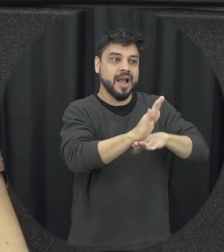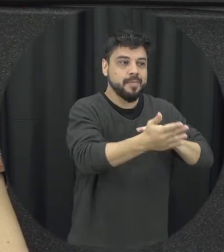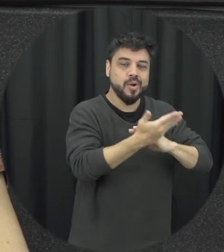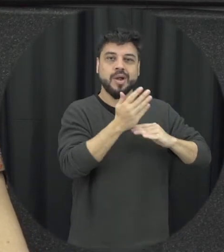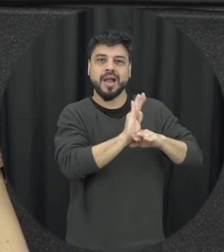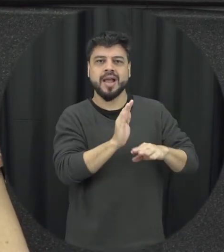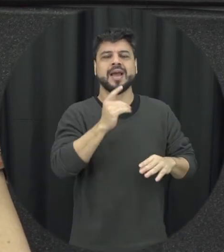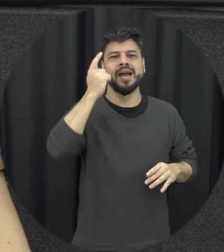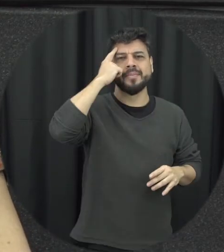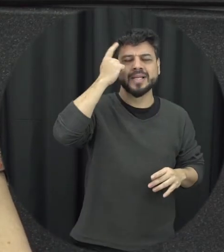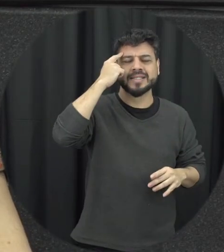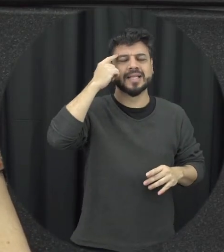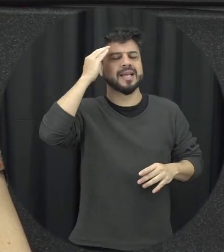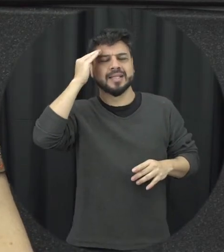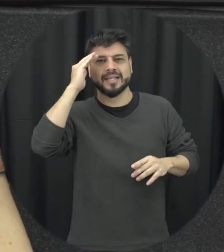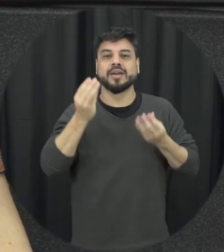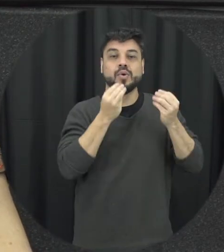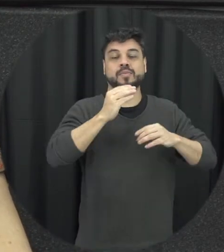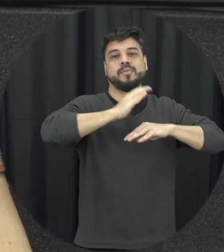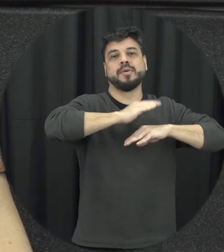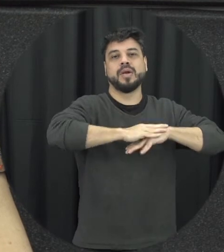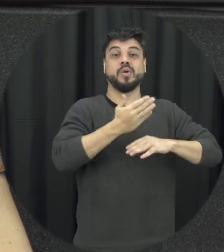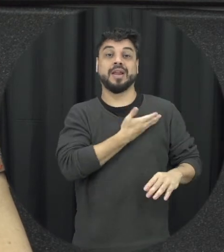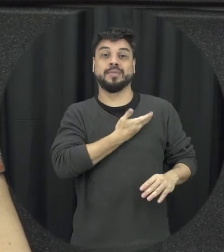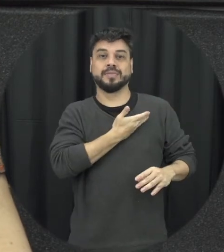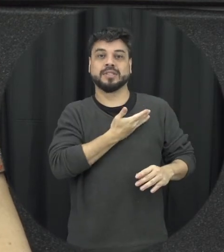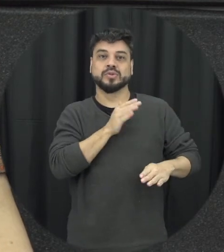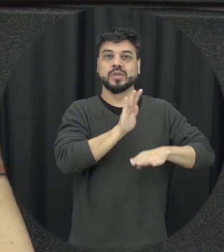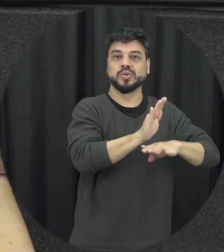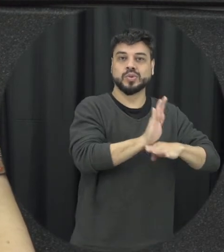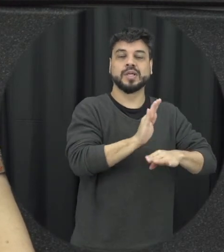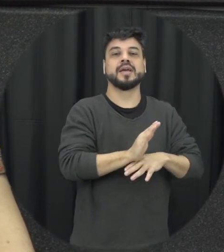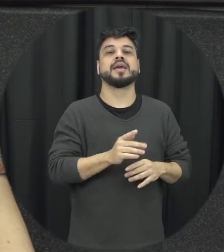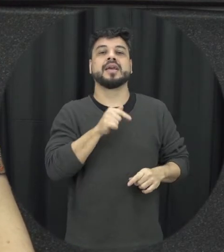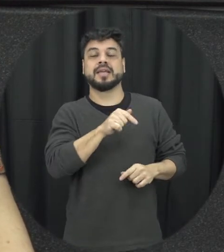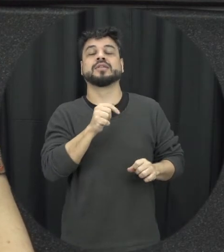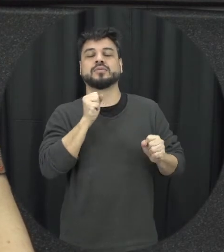eles a entenderem o papel dessas amizades Nesse contexto e como isso pode ser um fator de proteção